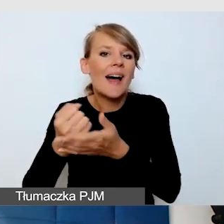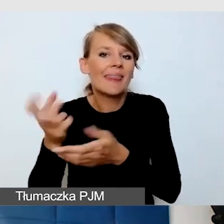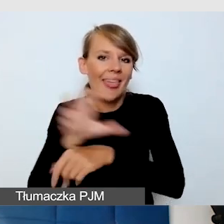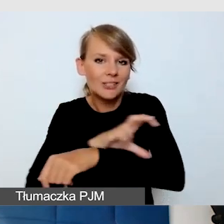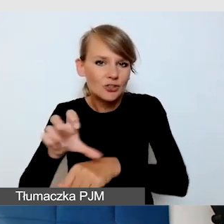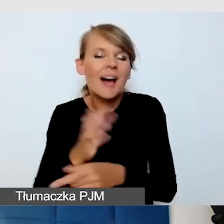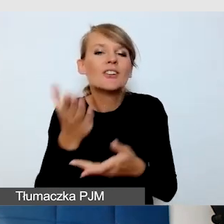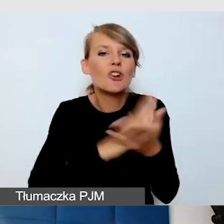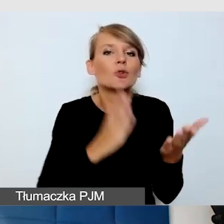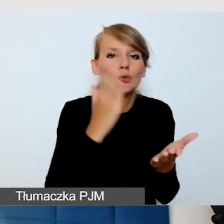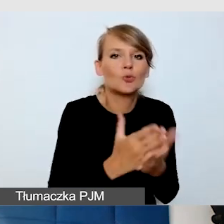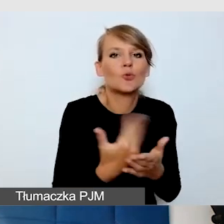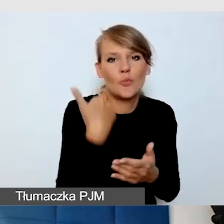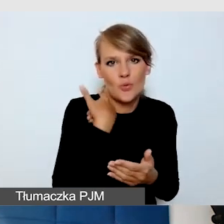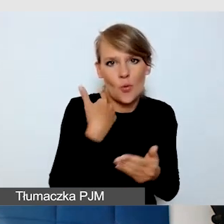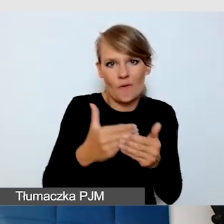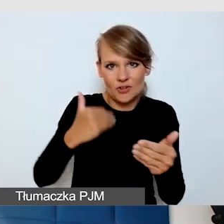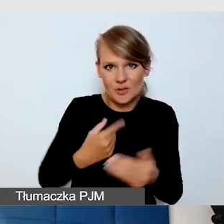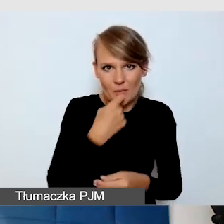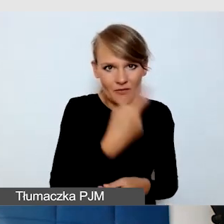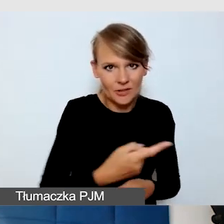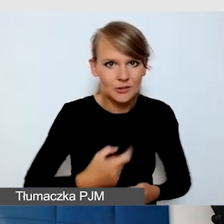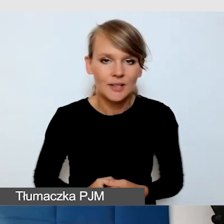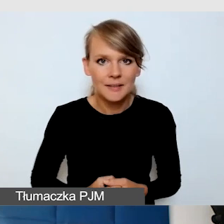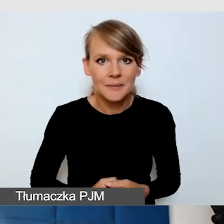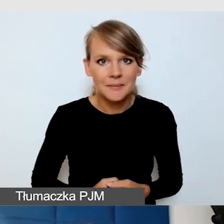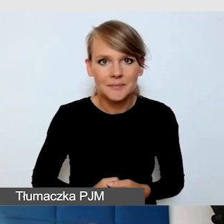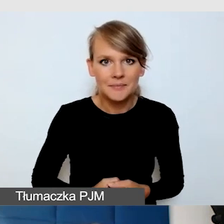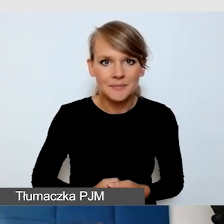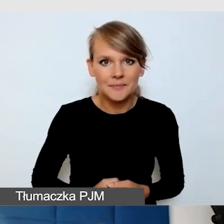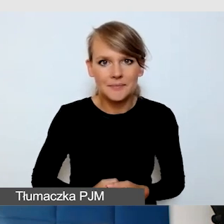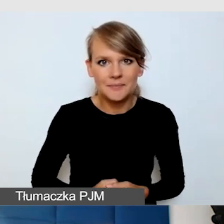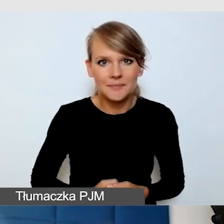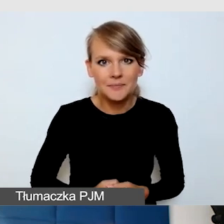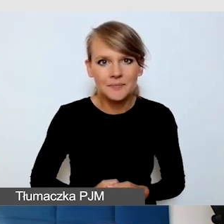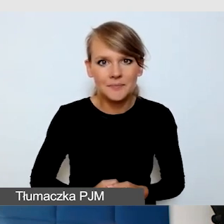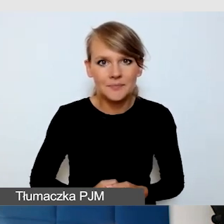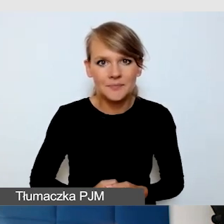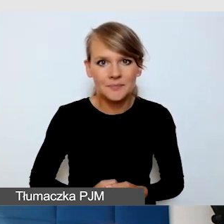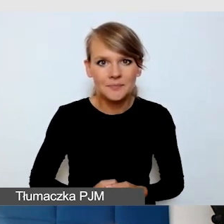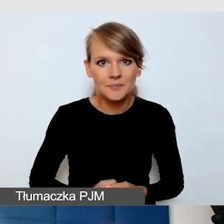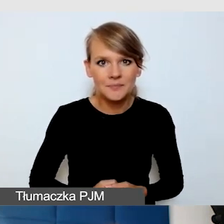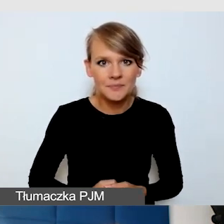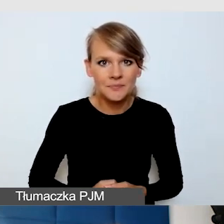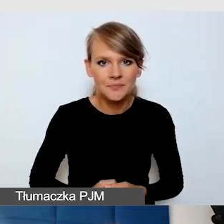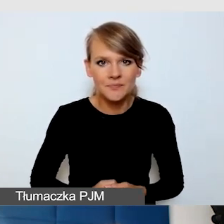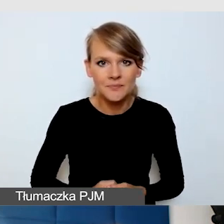Natomiast to, co podkreślę jeszcze, to jest to,